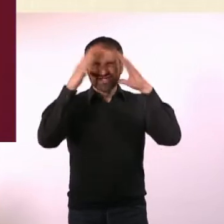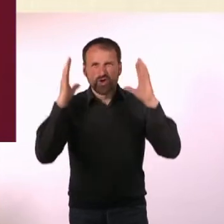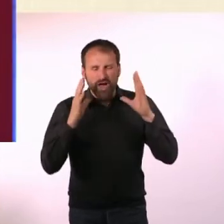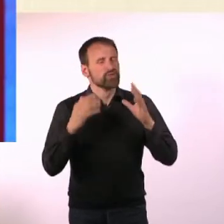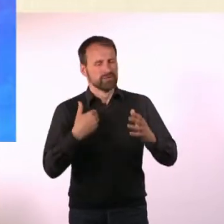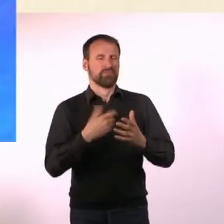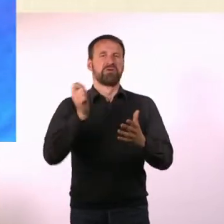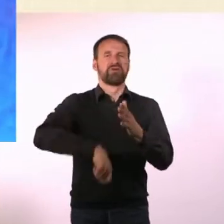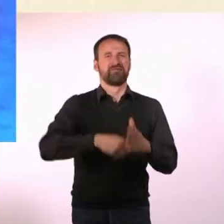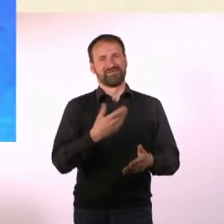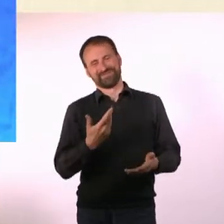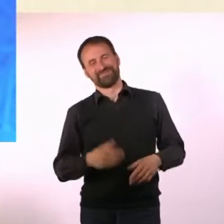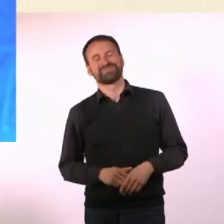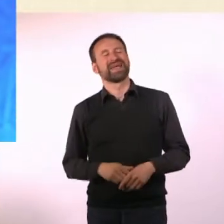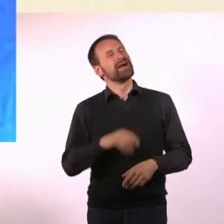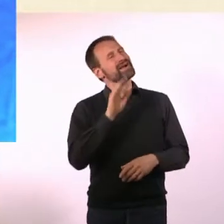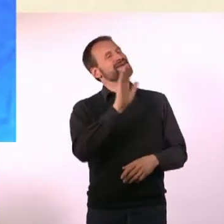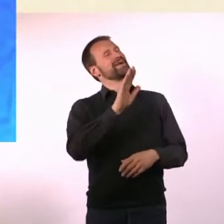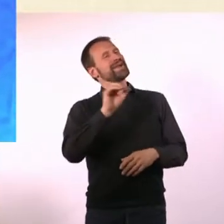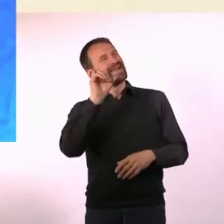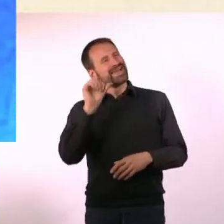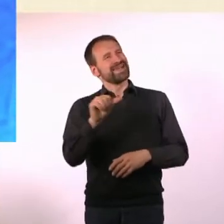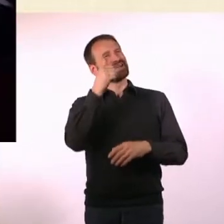Die Themen der ersten Ausgabe sind ja letztendlich auch entscheidend,